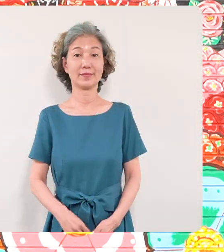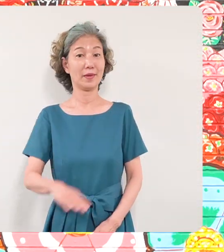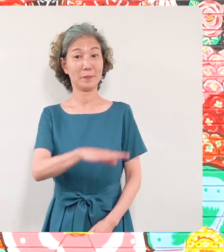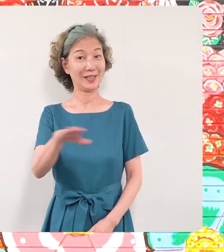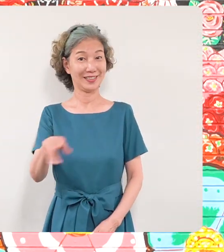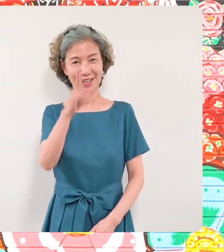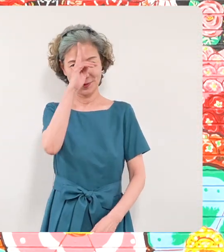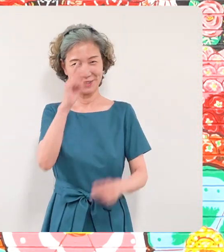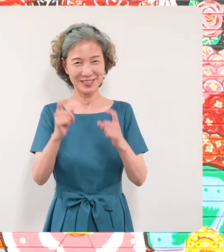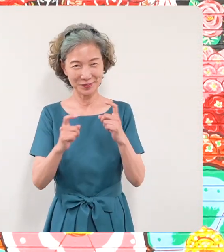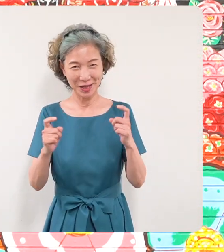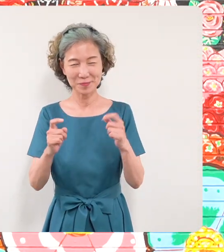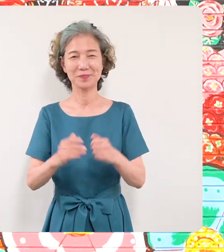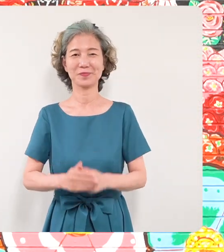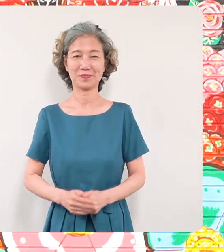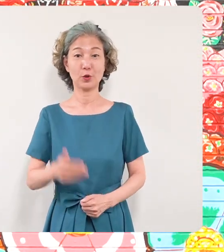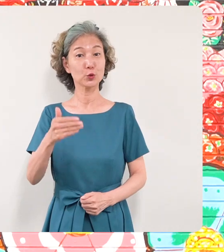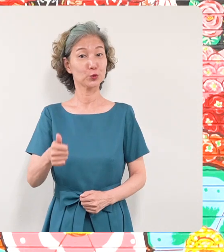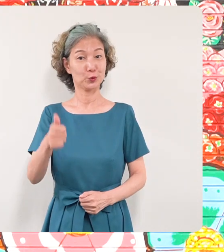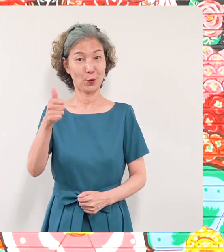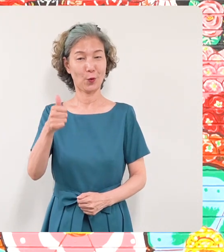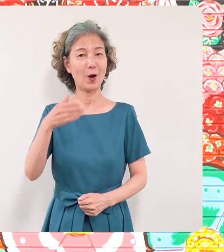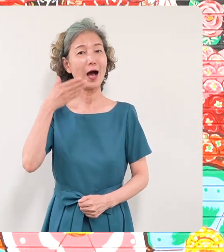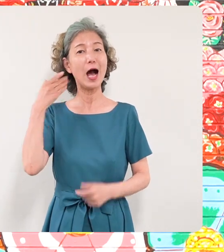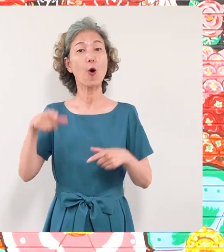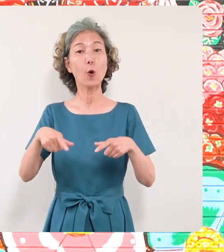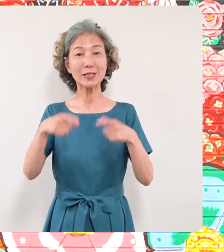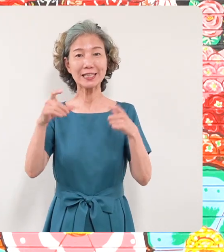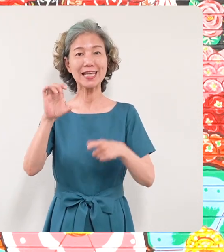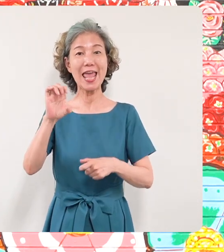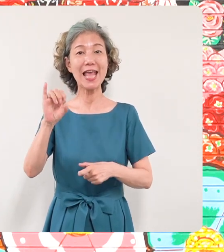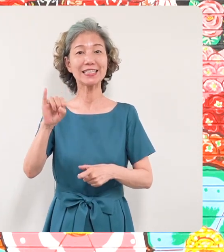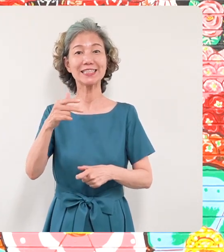皆さんこんにちは区長の青木英二 です